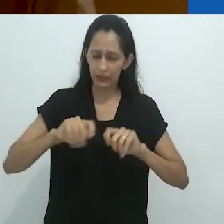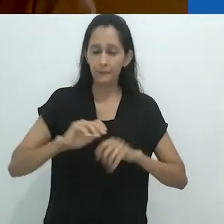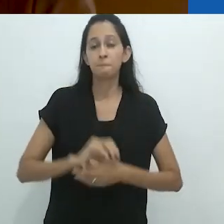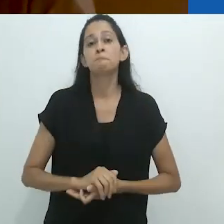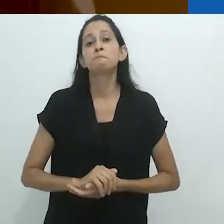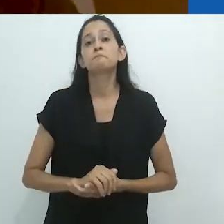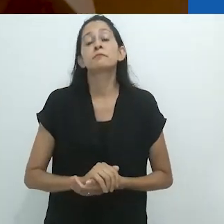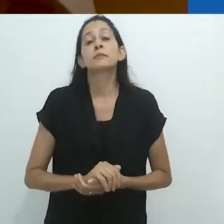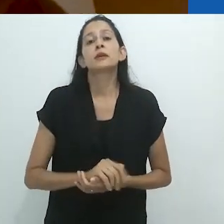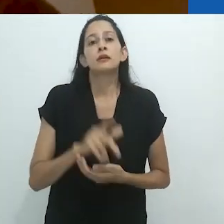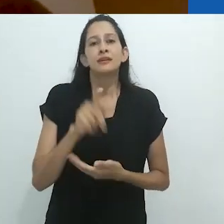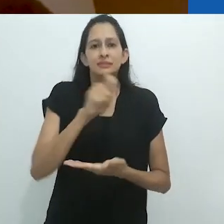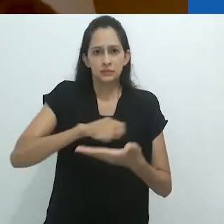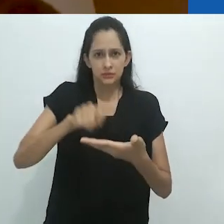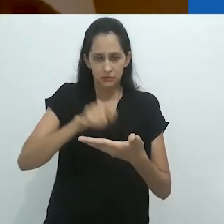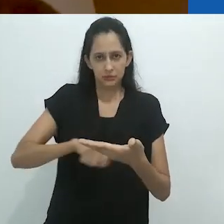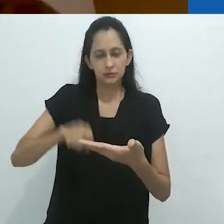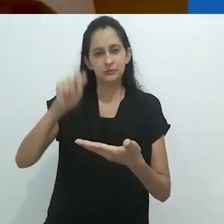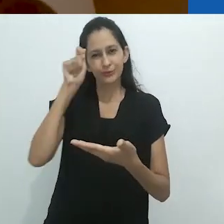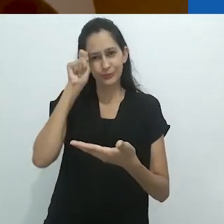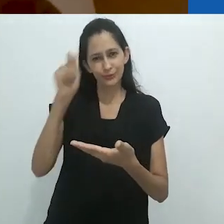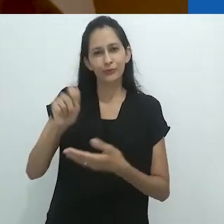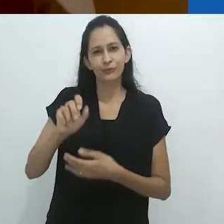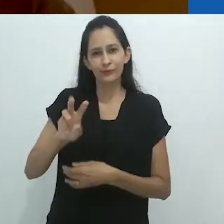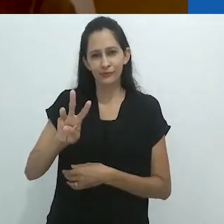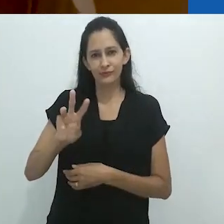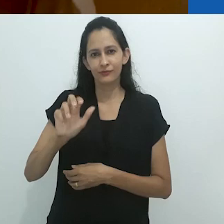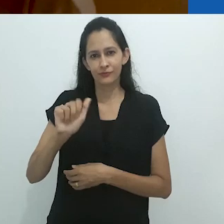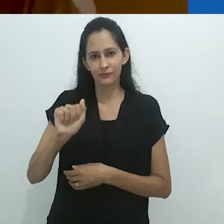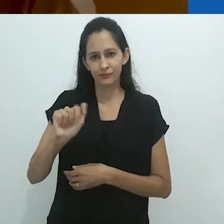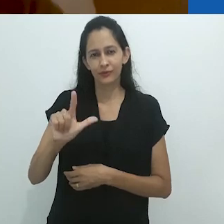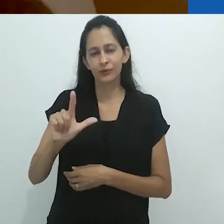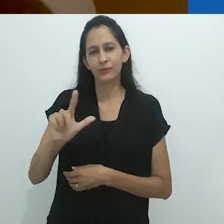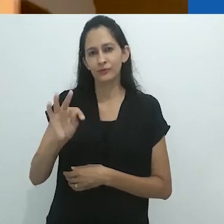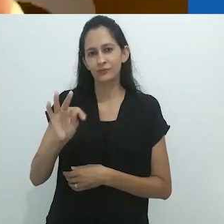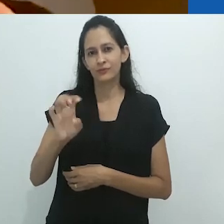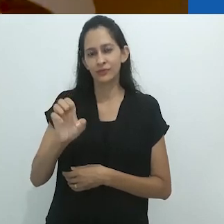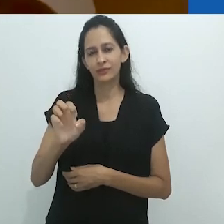Assim, em seu ensaio sobre o narrador, Benjamin se apodera, captura